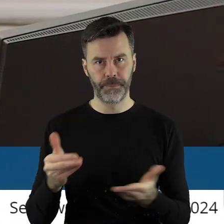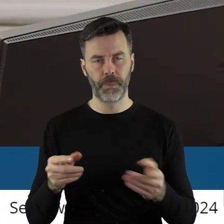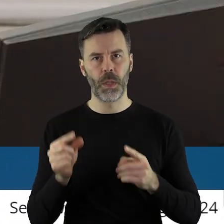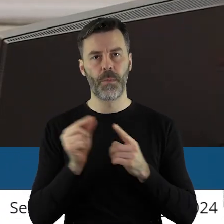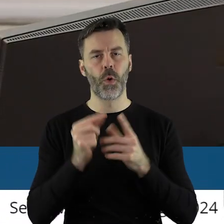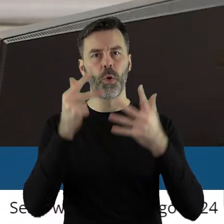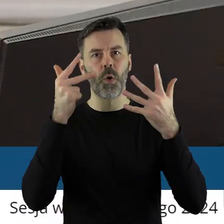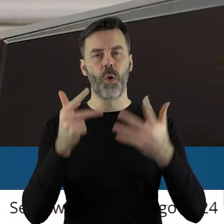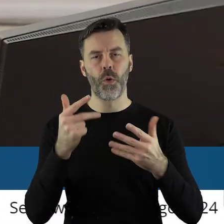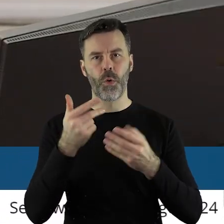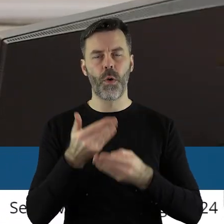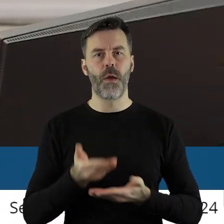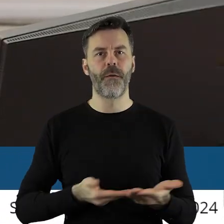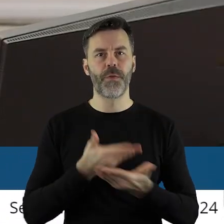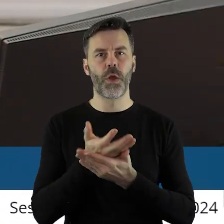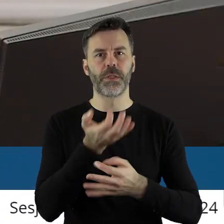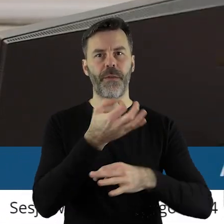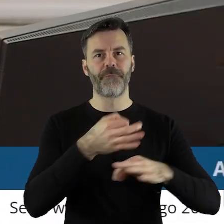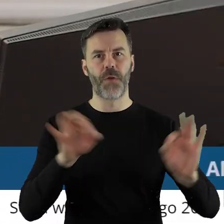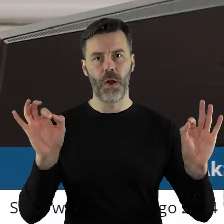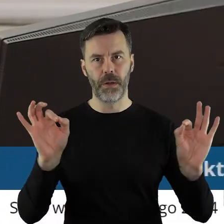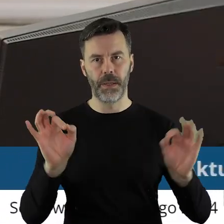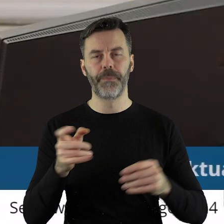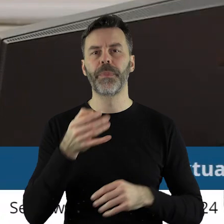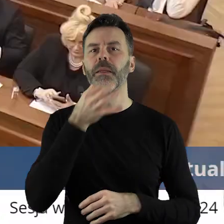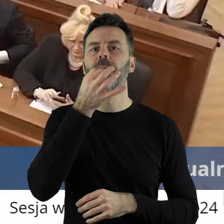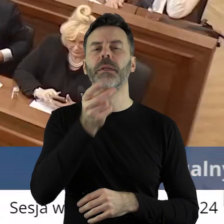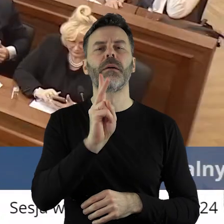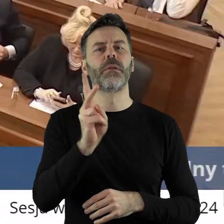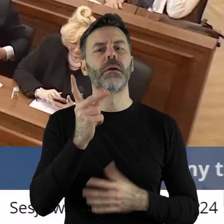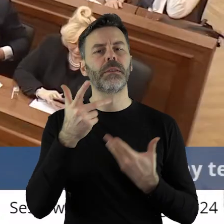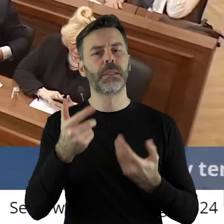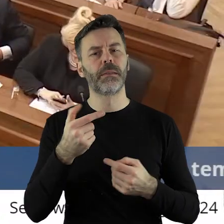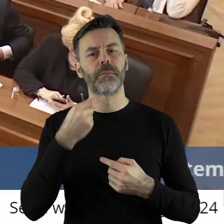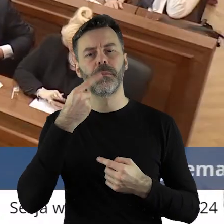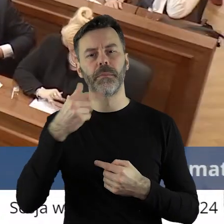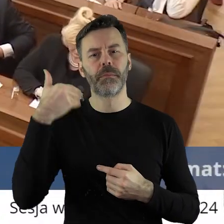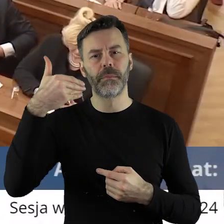W punkcie 8 Wolne wnioski. Czy ktoś z państwa radnych chciałby zabrać głos w tym punkcie?